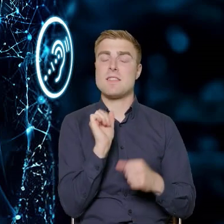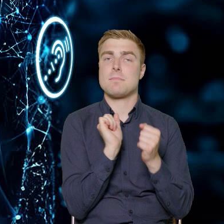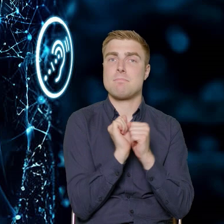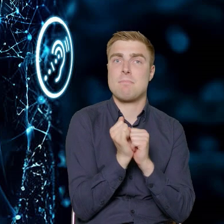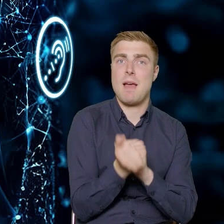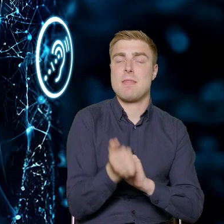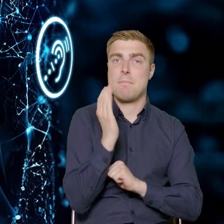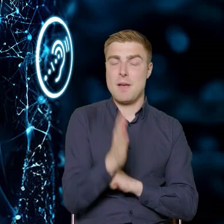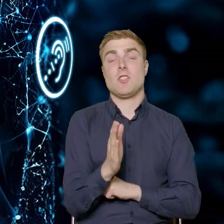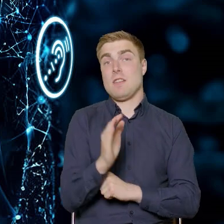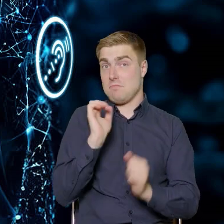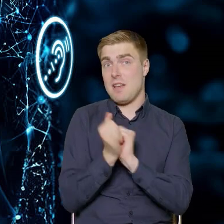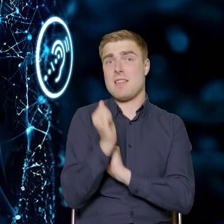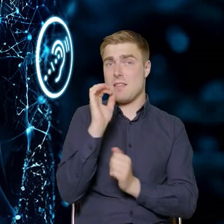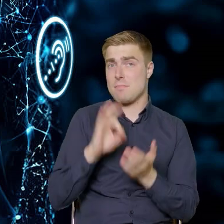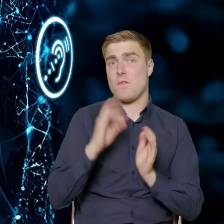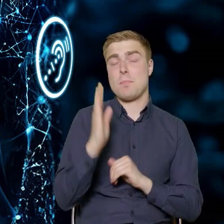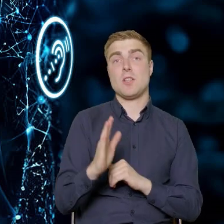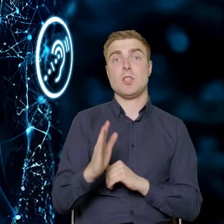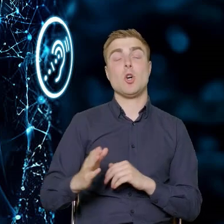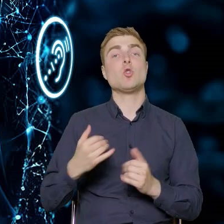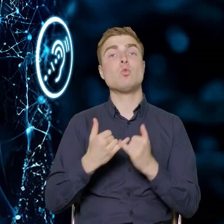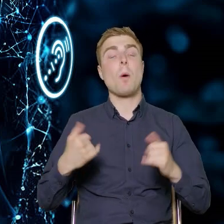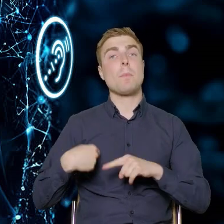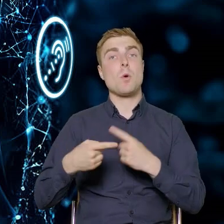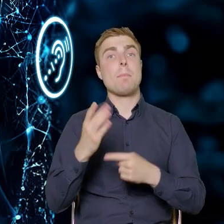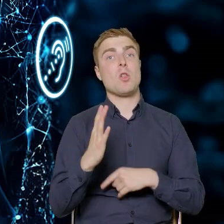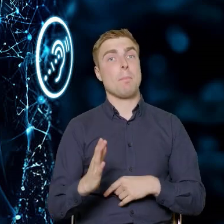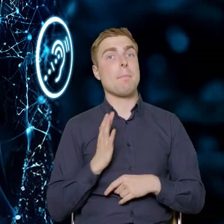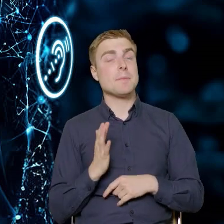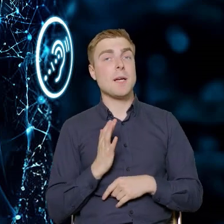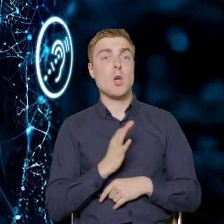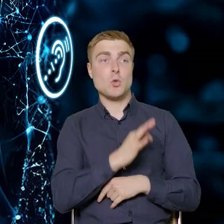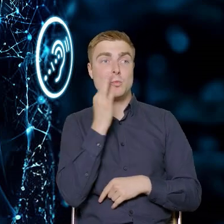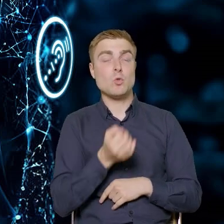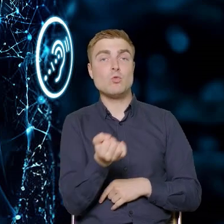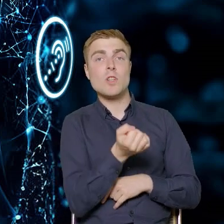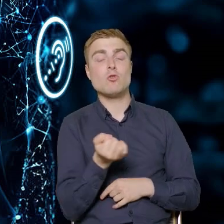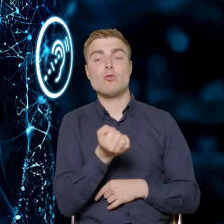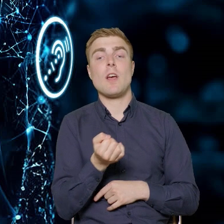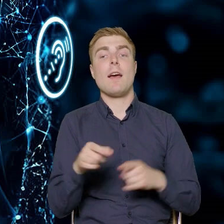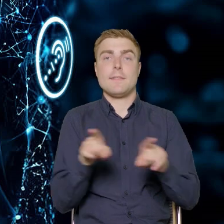i ta zmiana nastąpi. Tak że te produkty będą bezpieczniejsze, bardziej użyteczne. One będą dostępne.